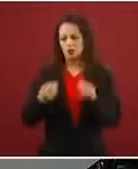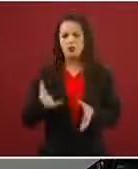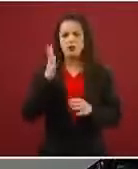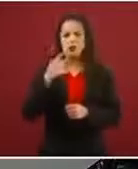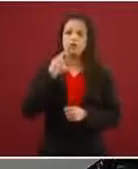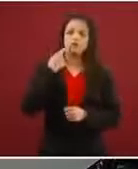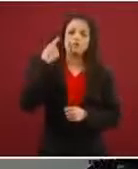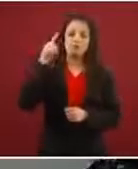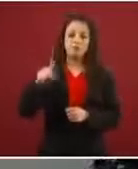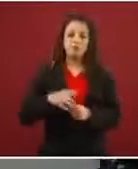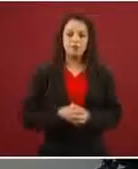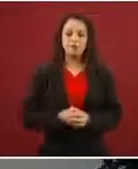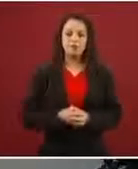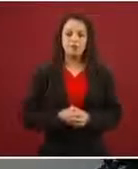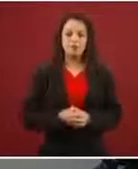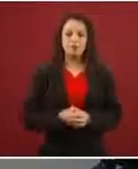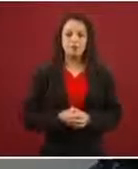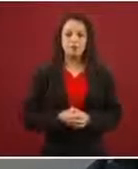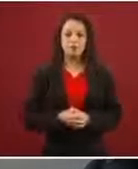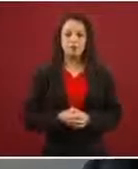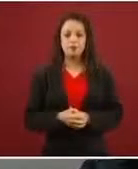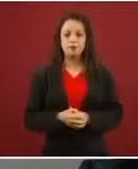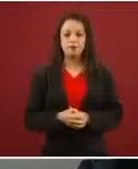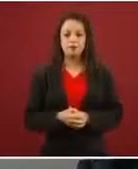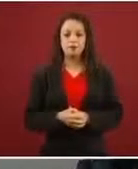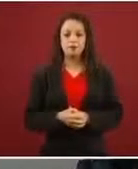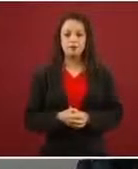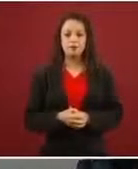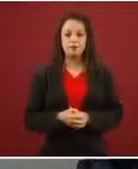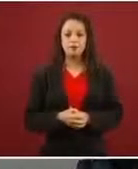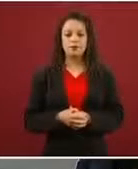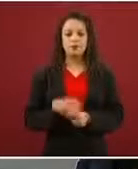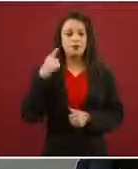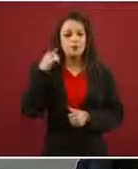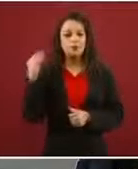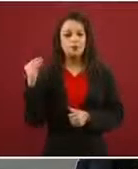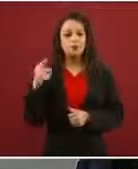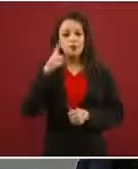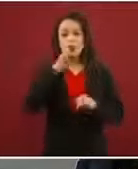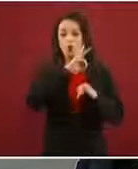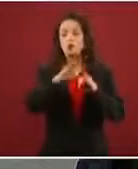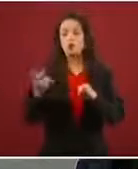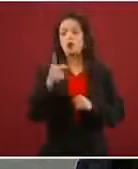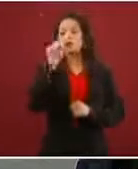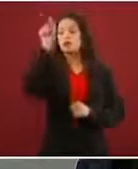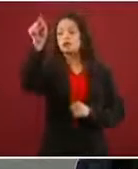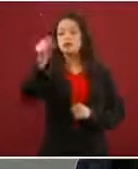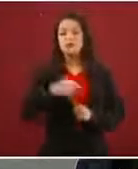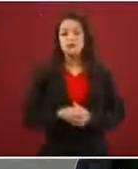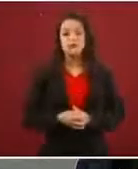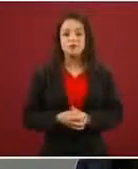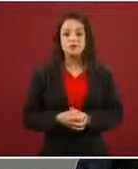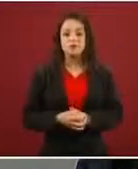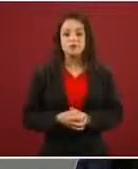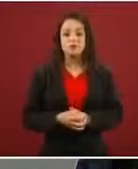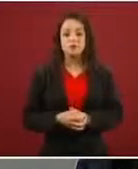Ya después les digo, porque ya me estoy tardando mucho. Ya la última pregunta. ¿Cómo se les va a…?